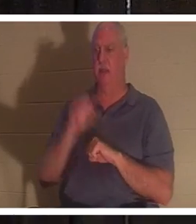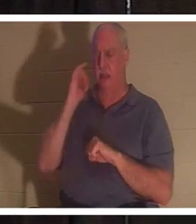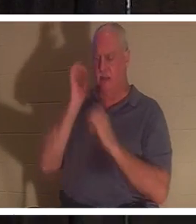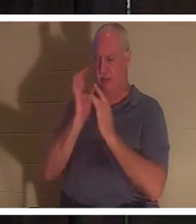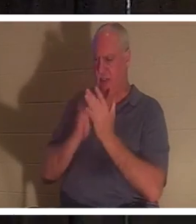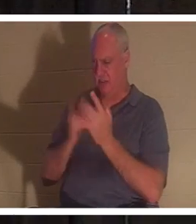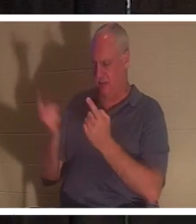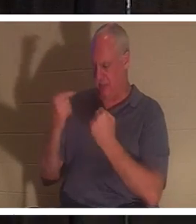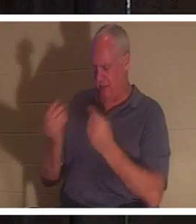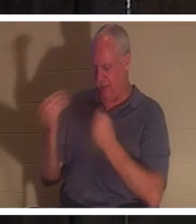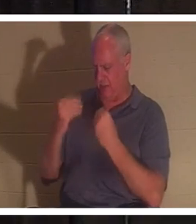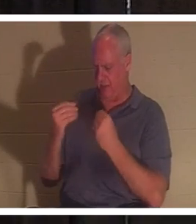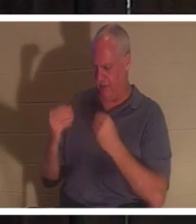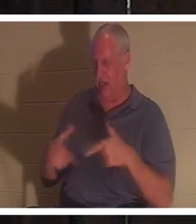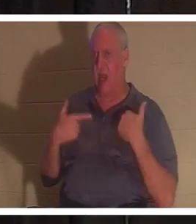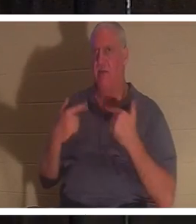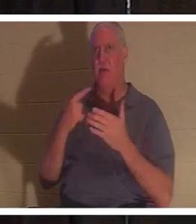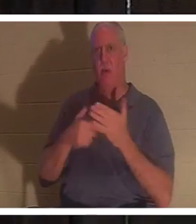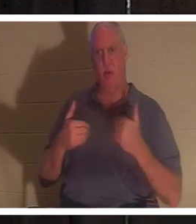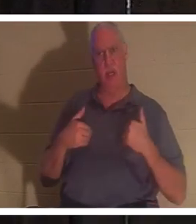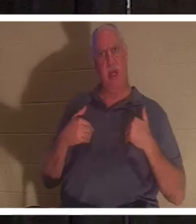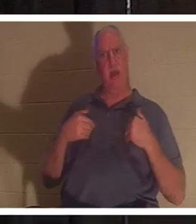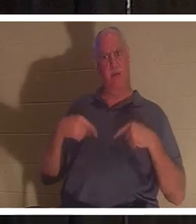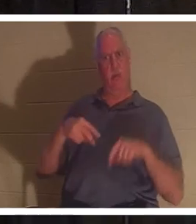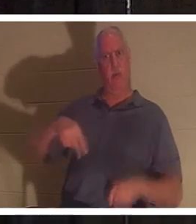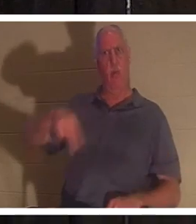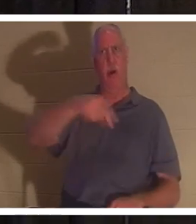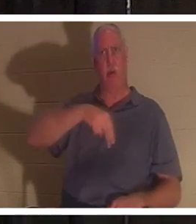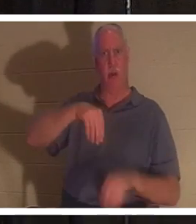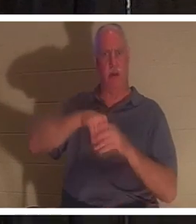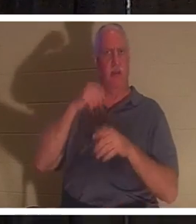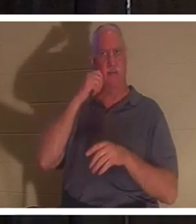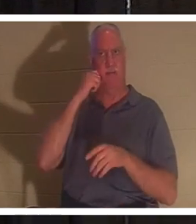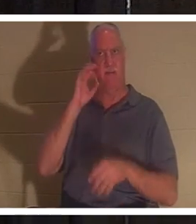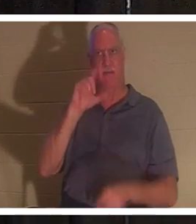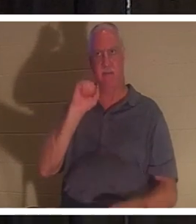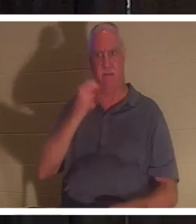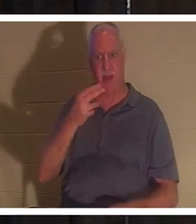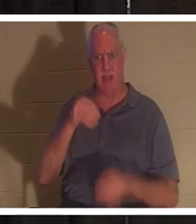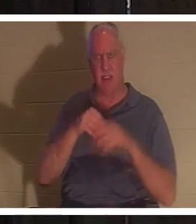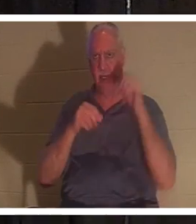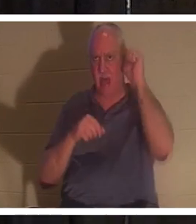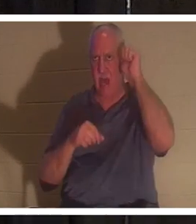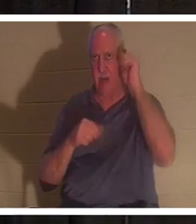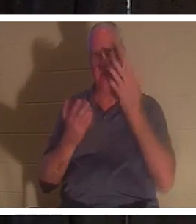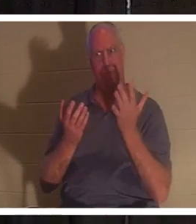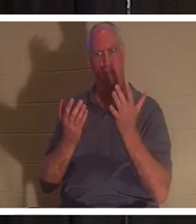la vie, qu'avions-nous alors que nous nous promenions dans la chair en Adam ? Es-tu avec moi? Il